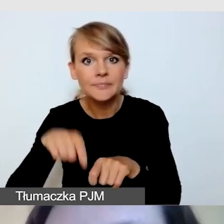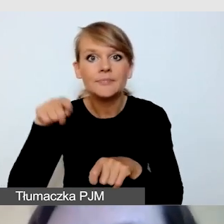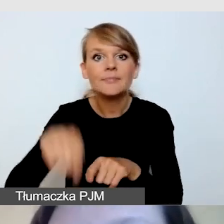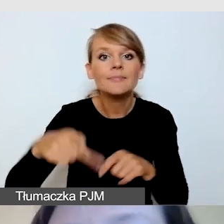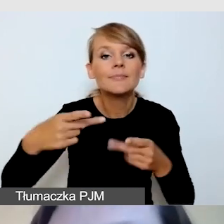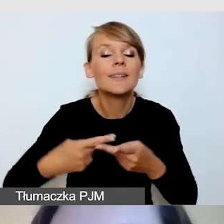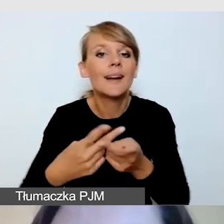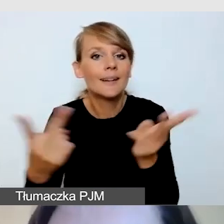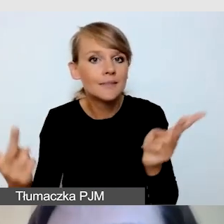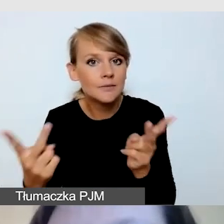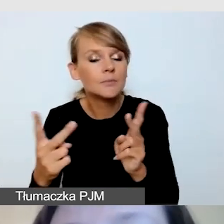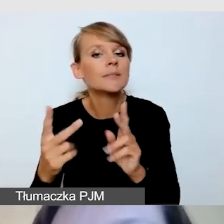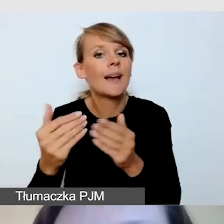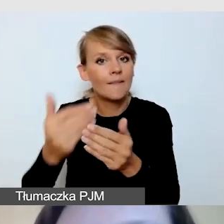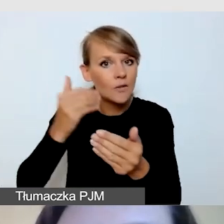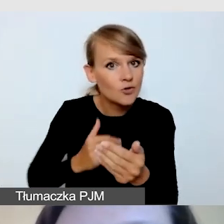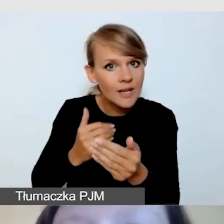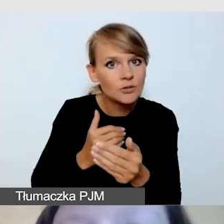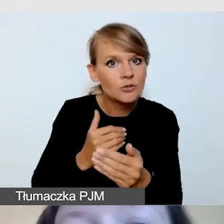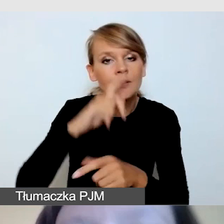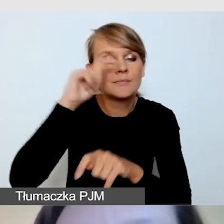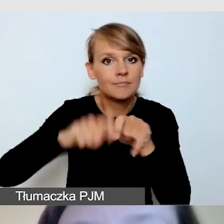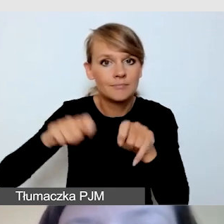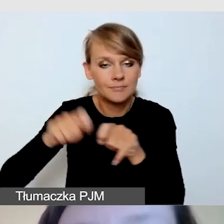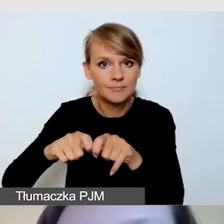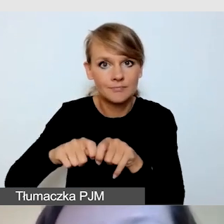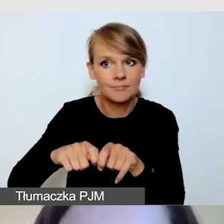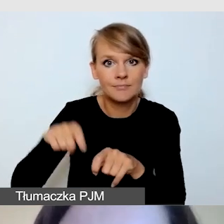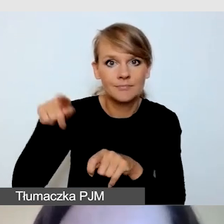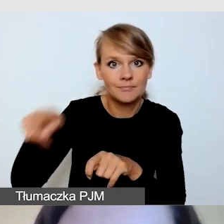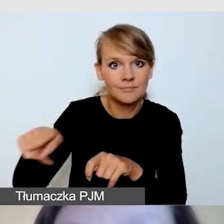czy dostawca transmisji na pewno zna wytyczne.